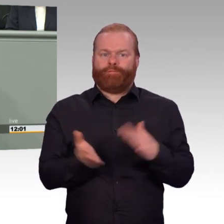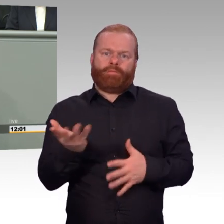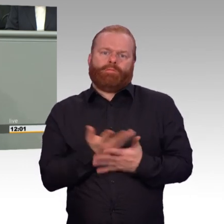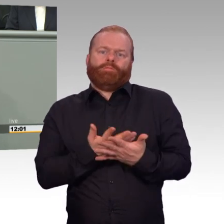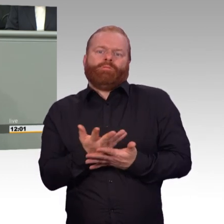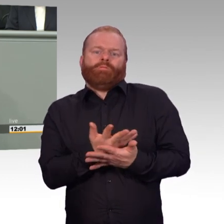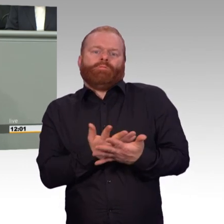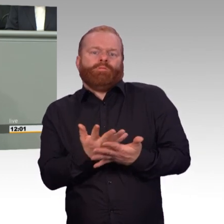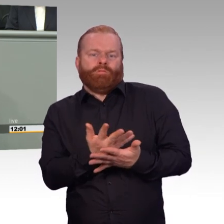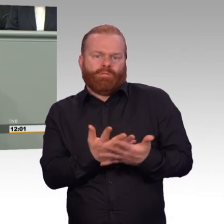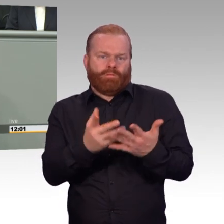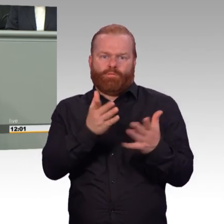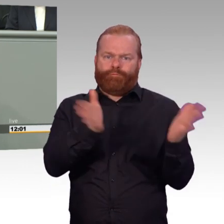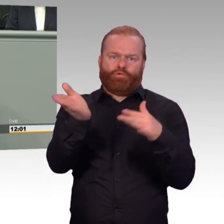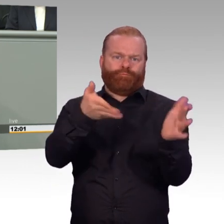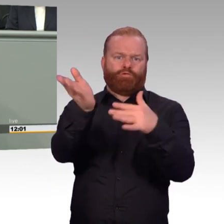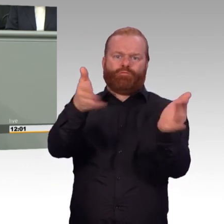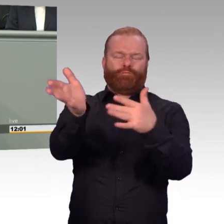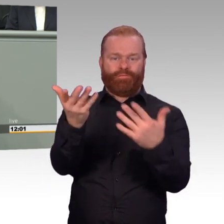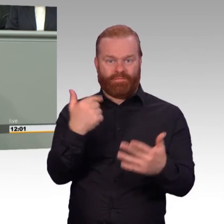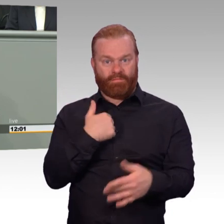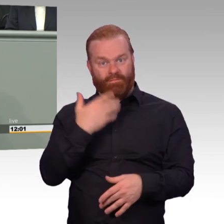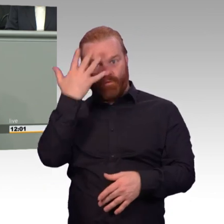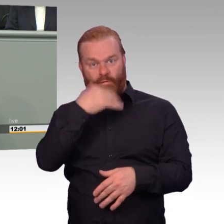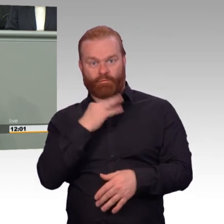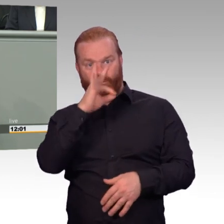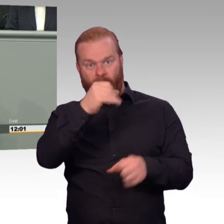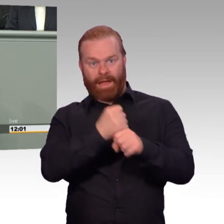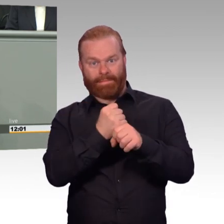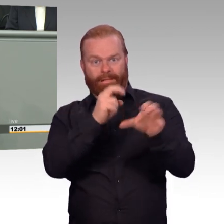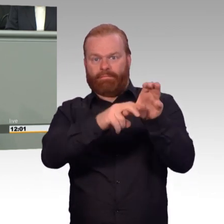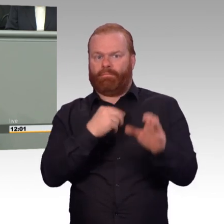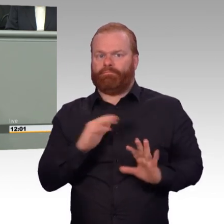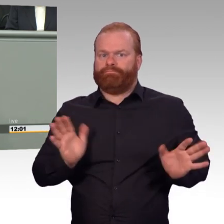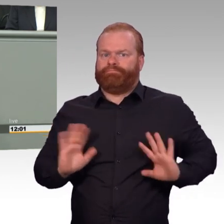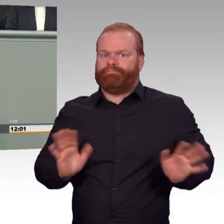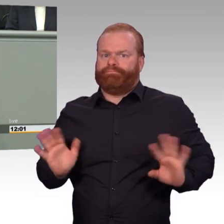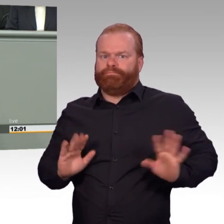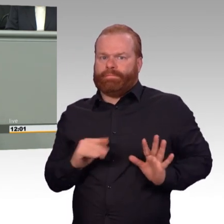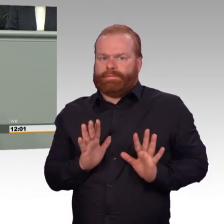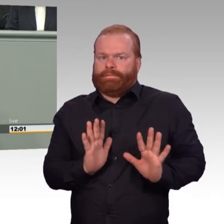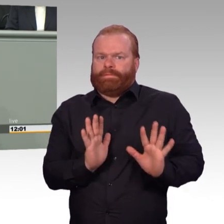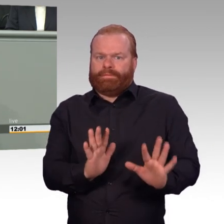Wo sind denn die kritischen Stimmen aus dem Reservistenverband? Warum wurden sie denn nicht gehört? Die auch deutlich angebracht worden sind.